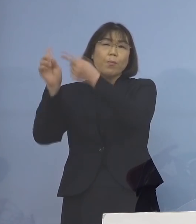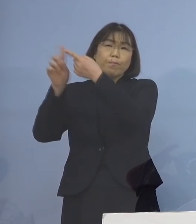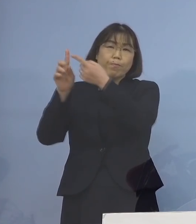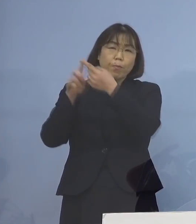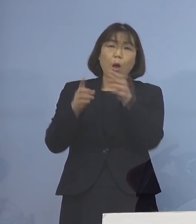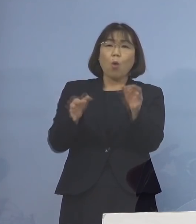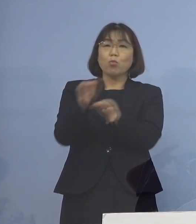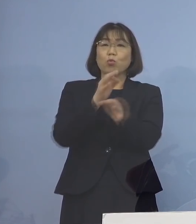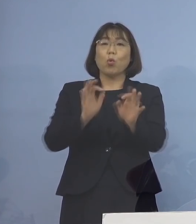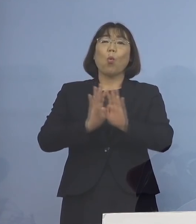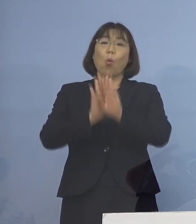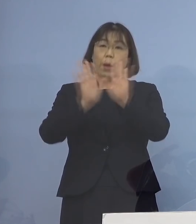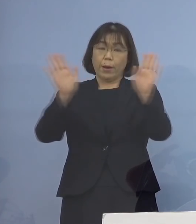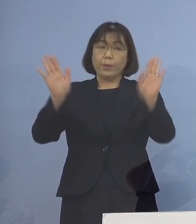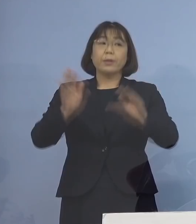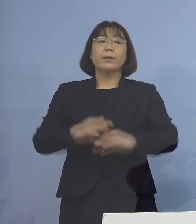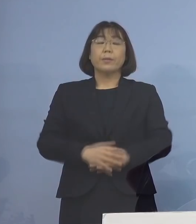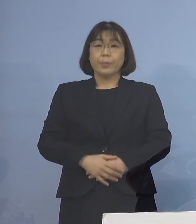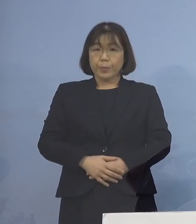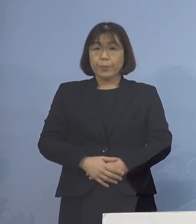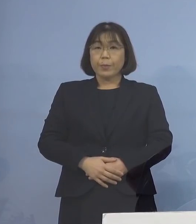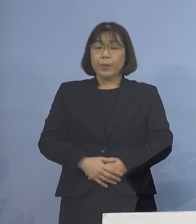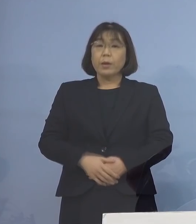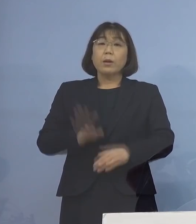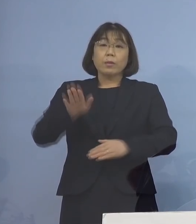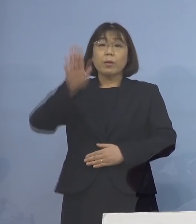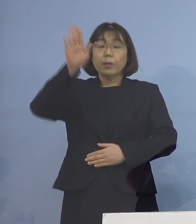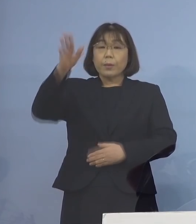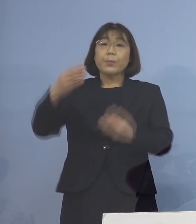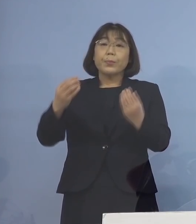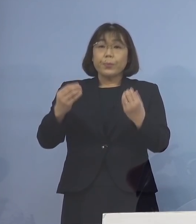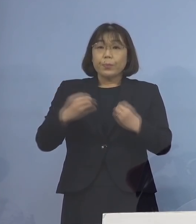開始しているところであり 今後も感染された方や